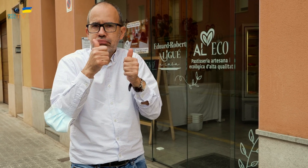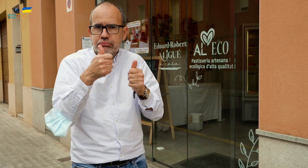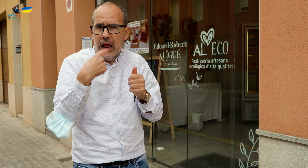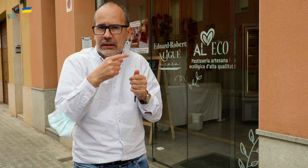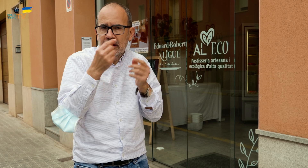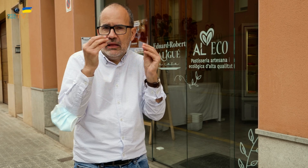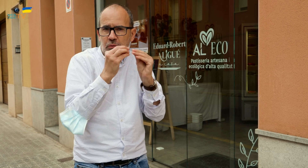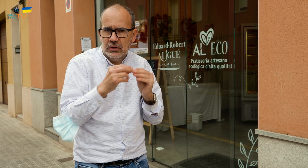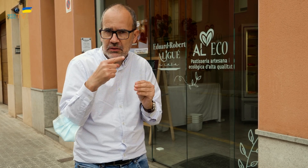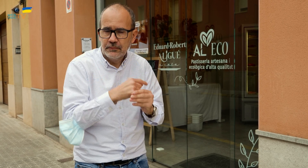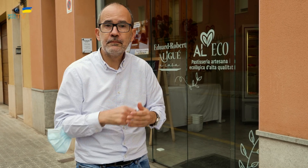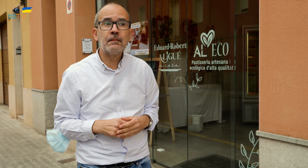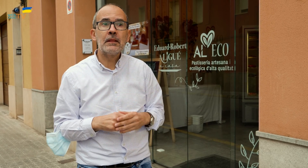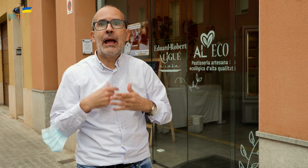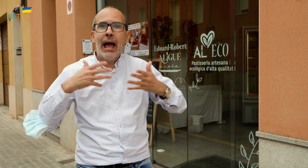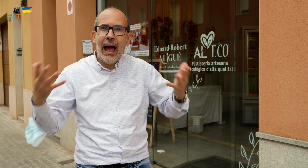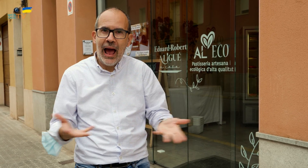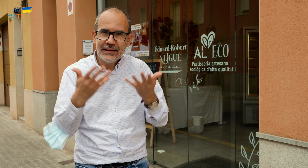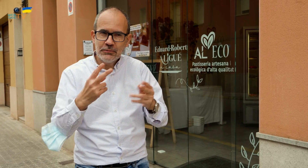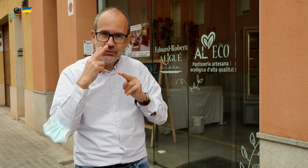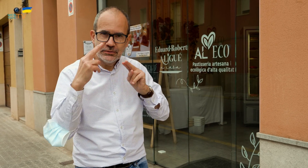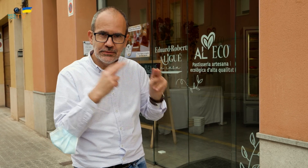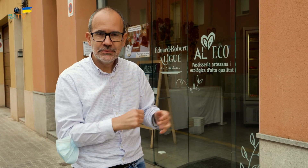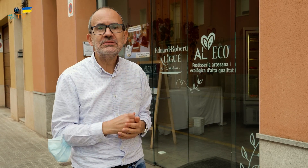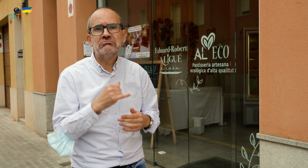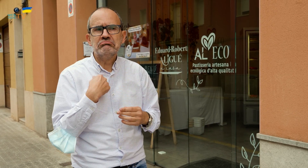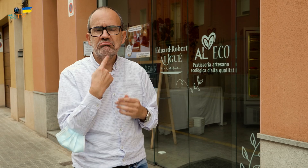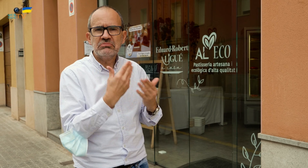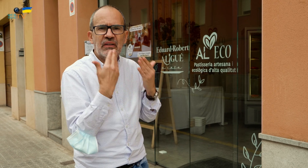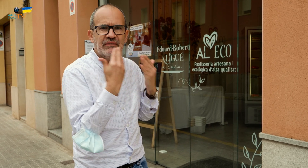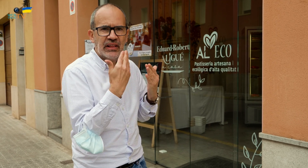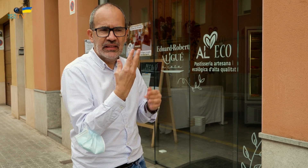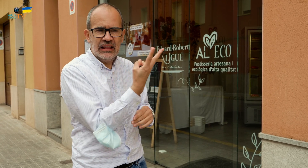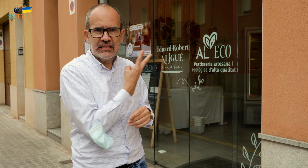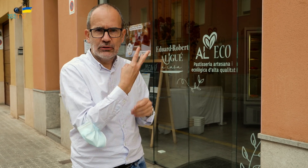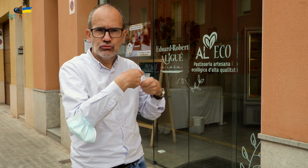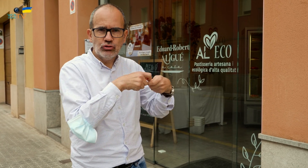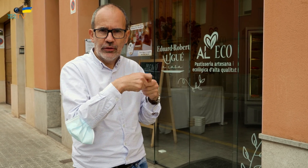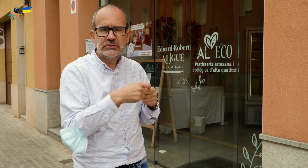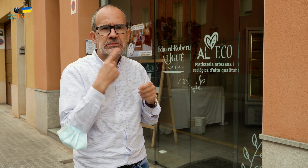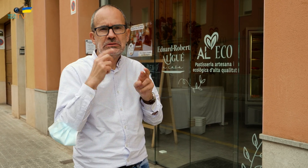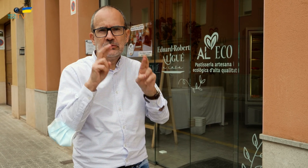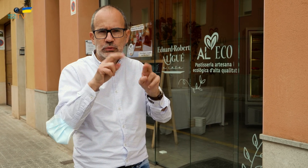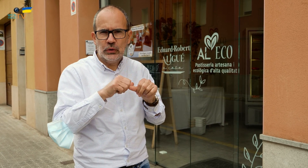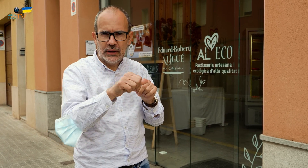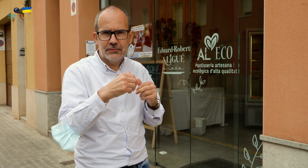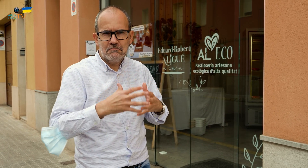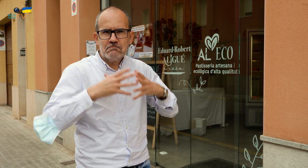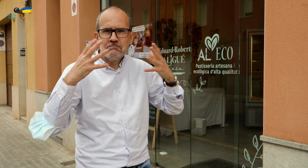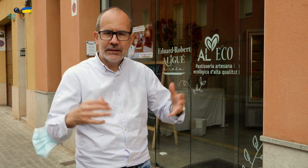como queráis o según lo que acordáis con ellos. Os animo a que los visitéis. Desde aquí felicito a los tres socios y les deseo que tengan mucha suerte